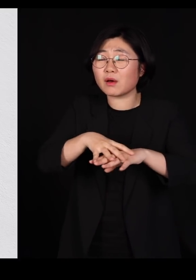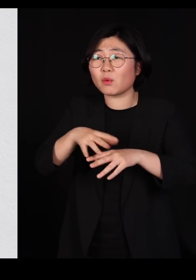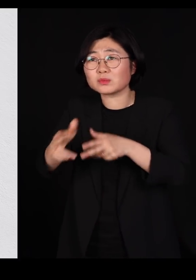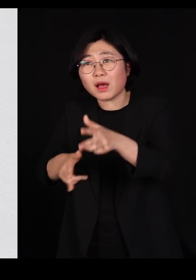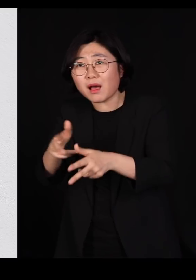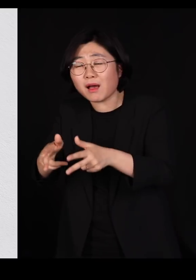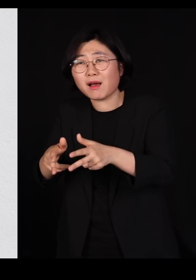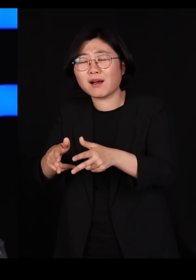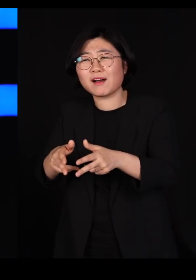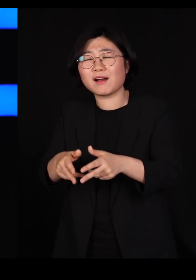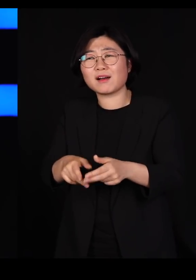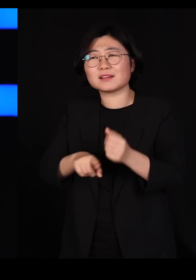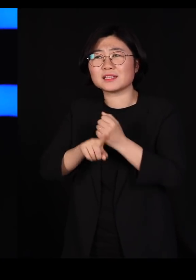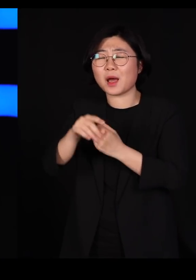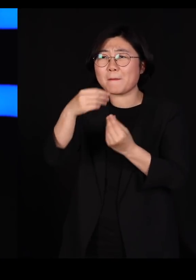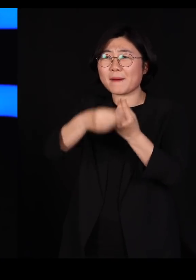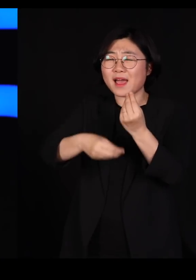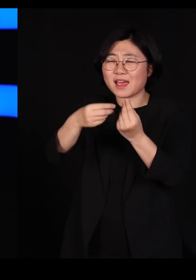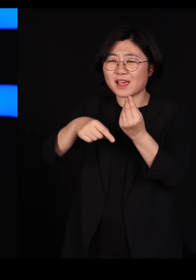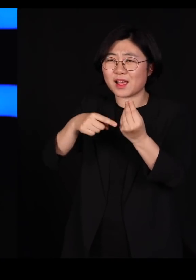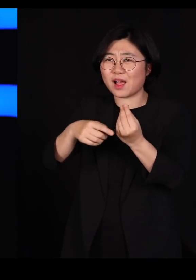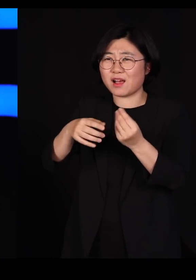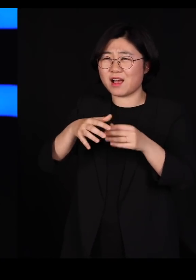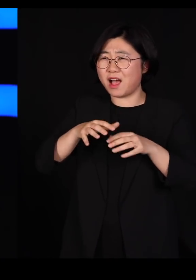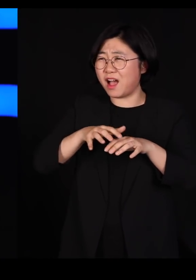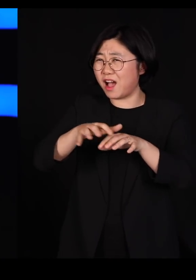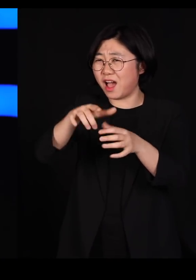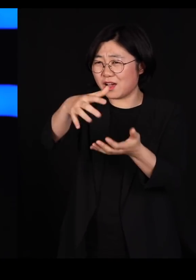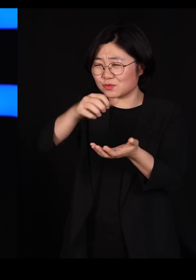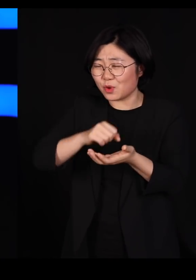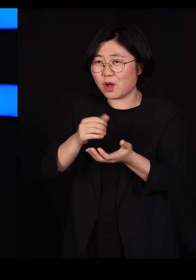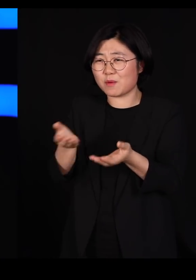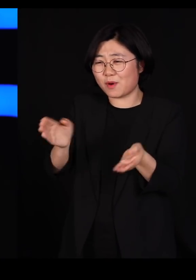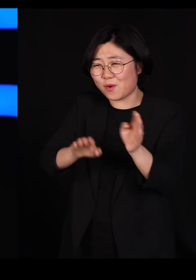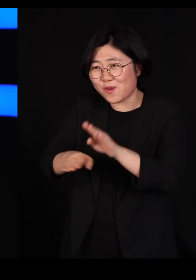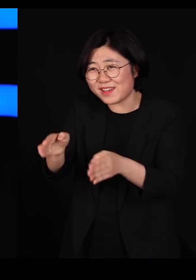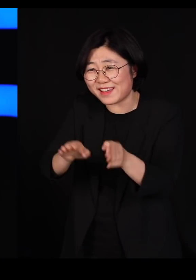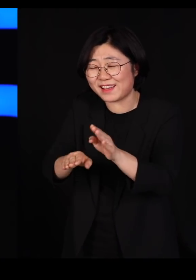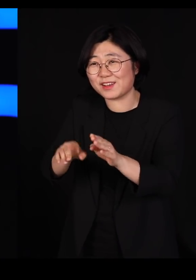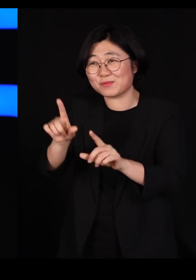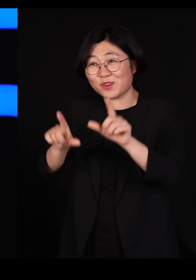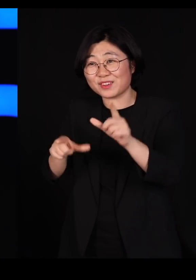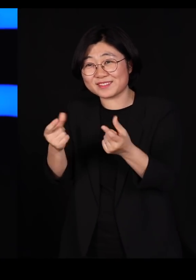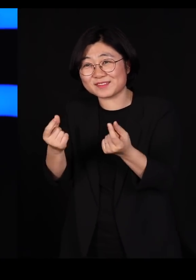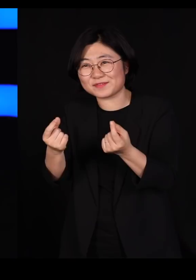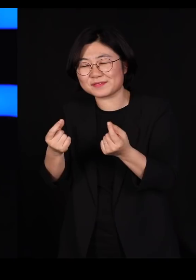마치 바나나를 만들어 가지고 뭐 이렇게 포장하는 거 같은데